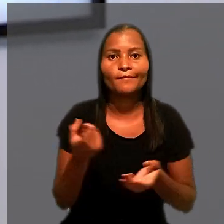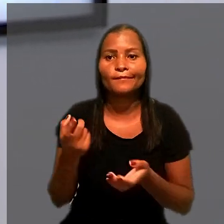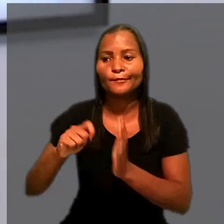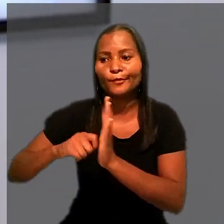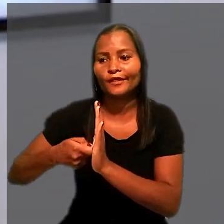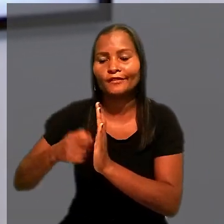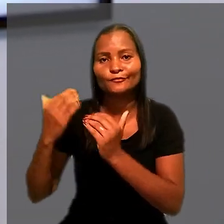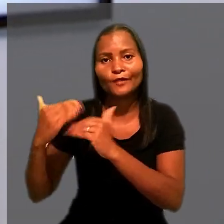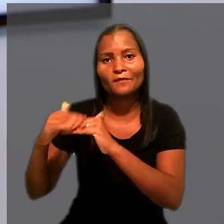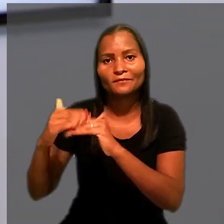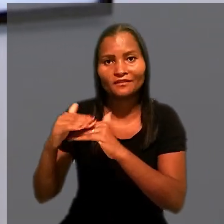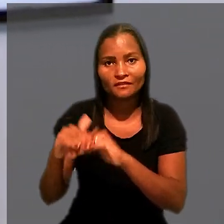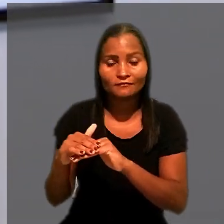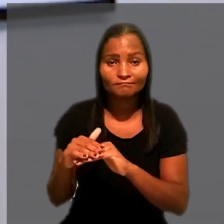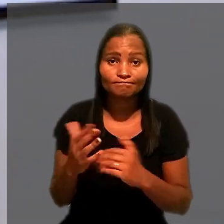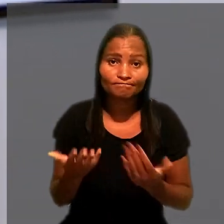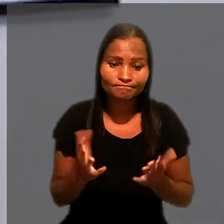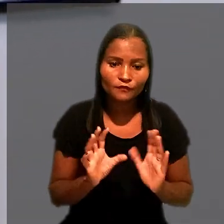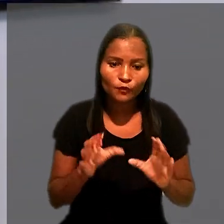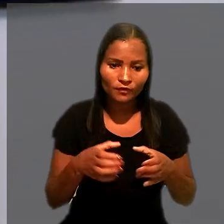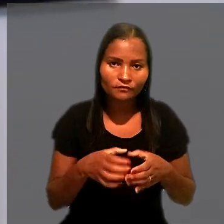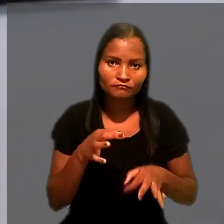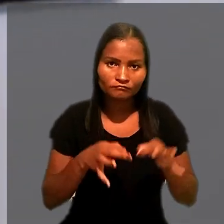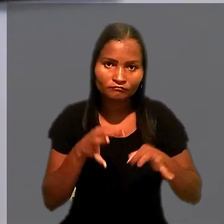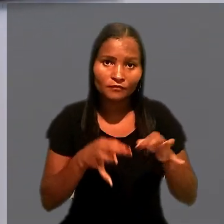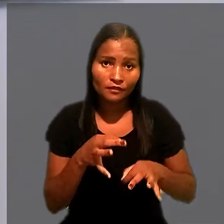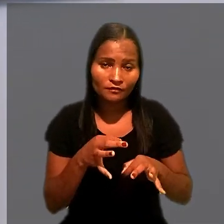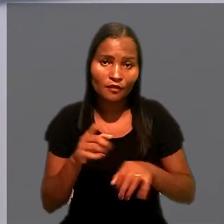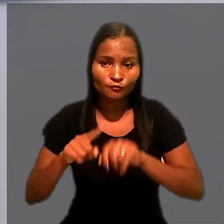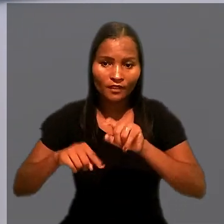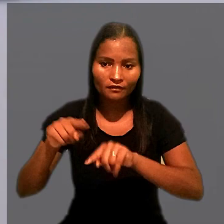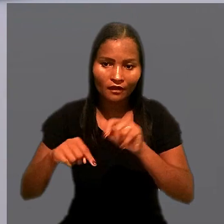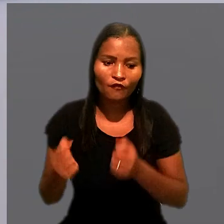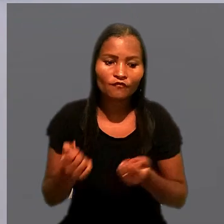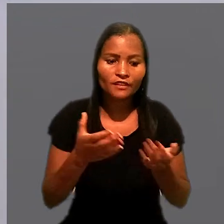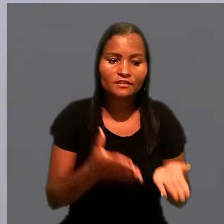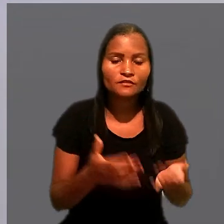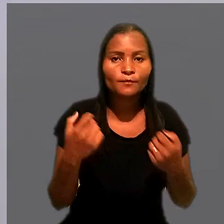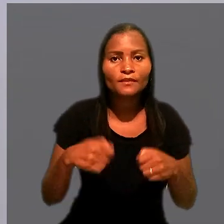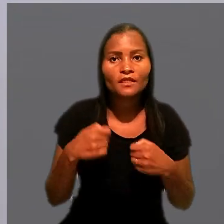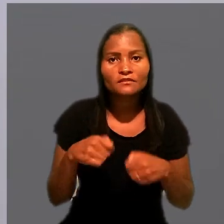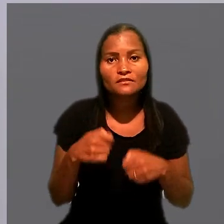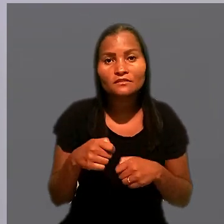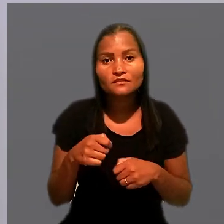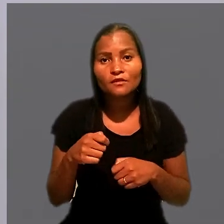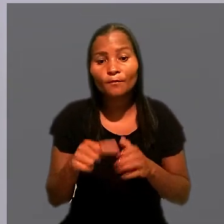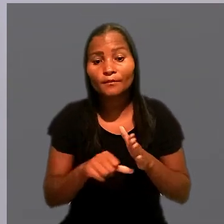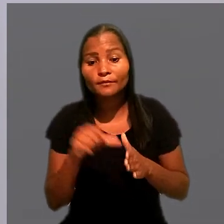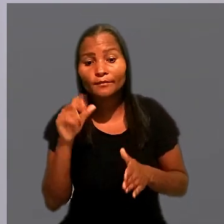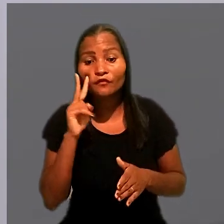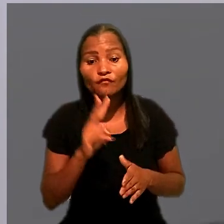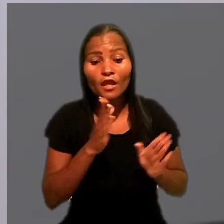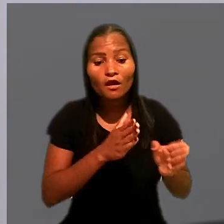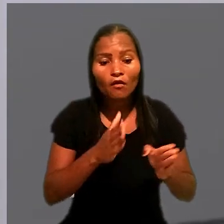Segundo o colegiado, os bens oferecidos à penhora devem observar a ordem de preferência prevista na legislação.